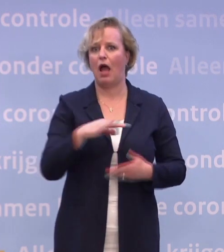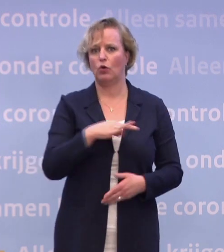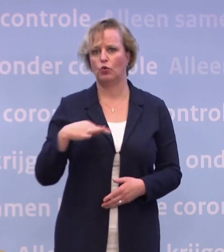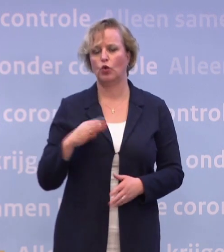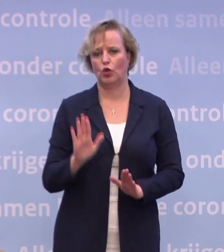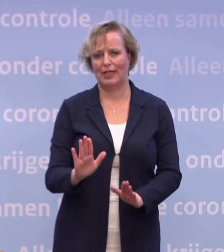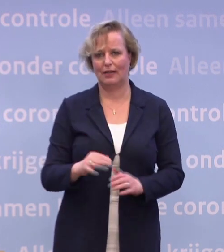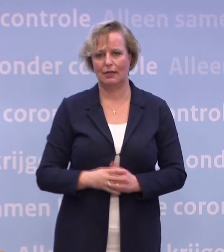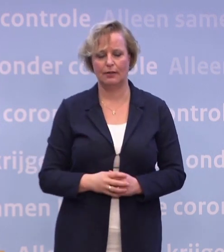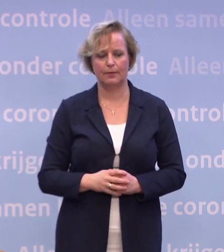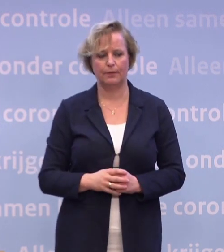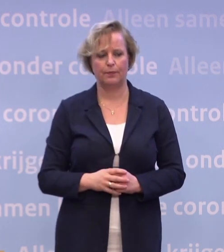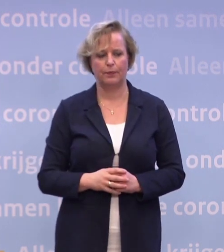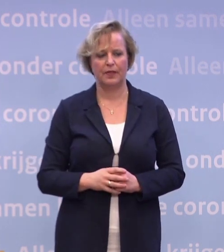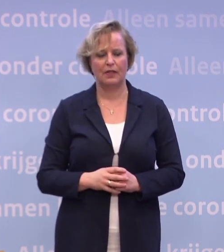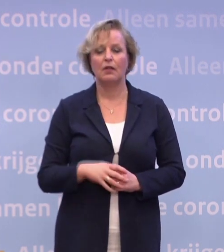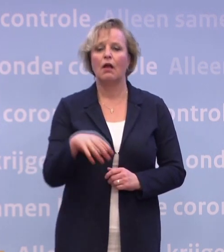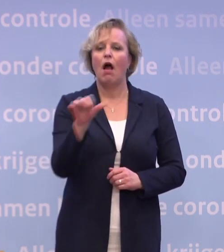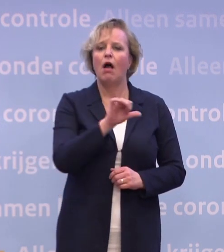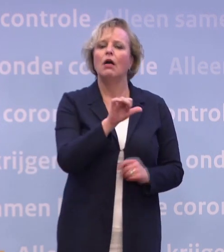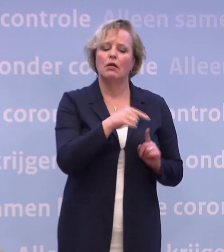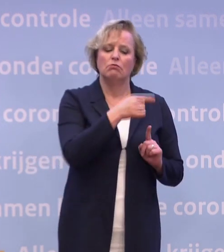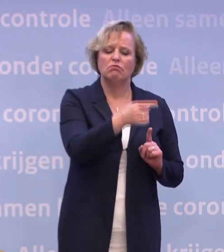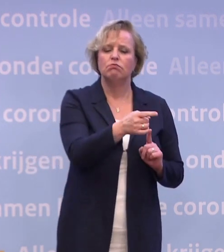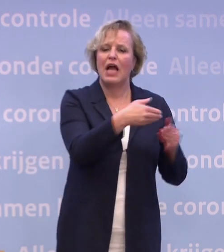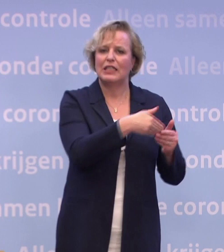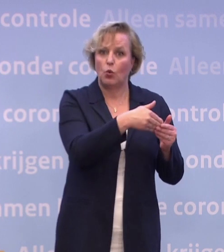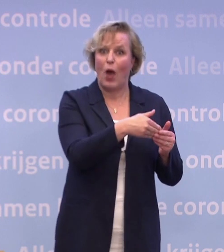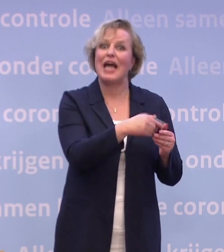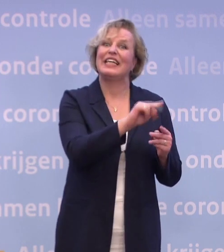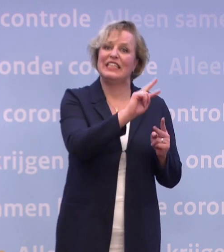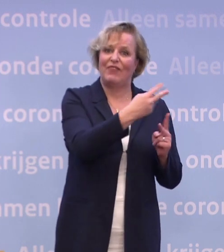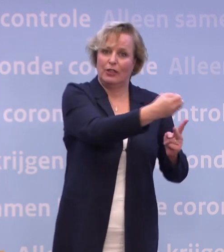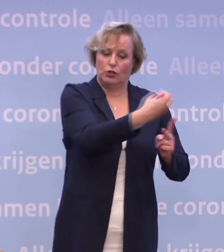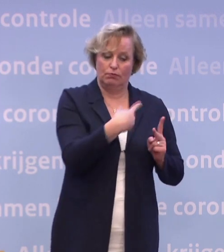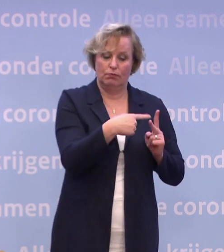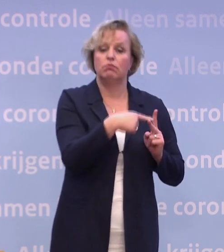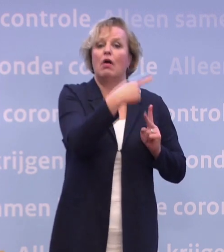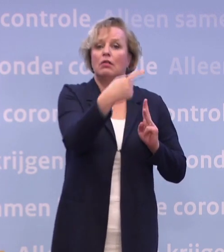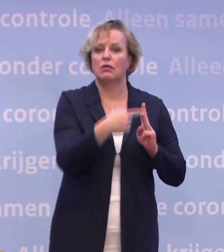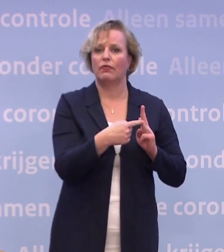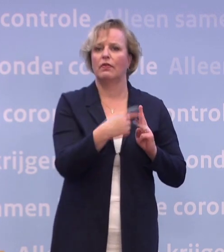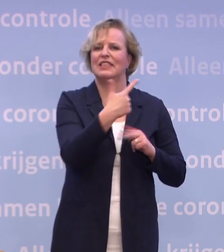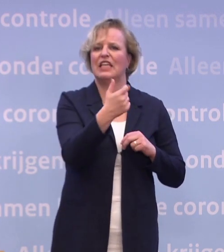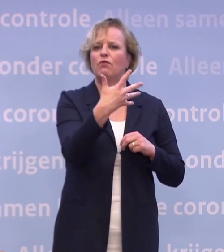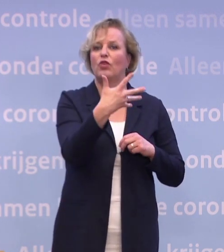Met nog een kleine andere levering in januari. Vervolgens is de volgende levering ruim 750.000 in februari.